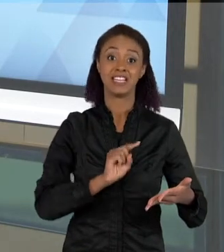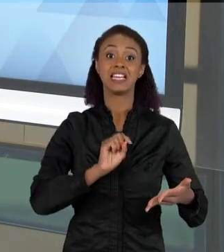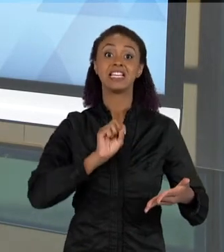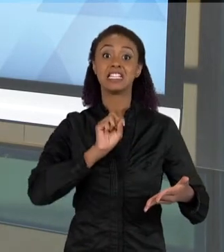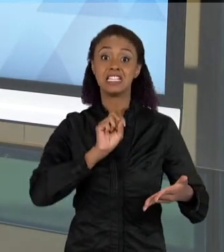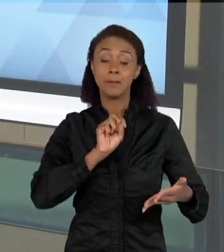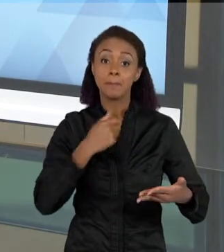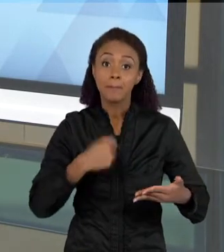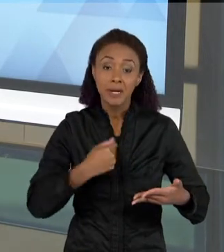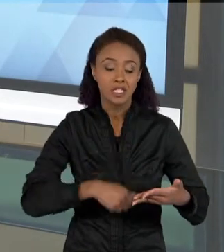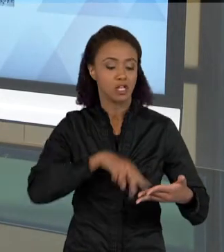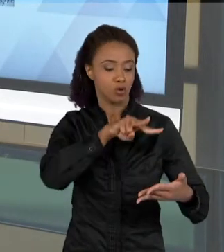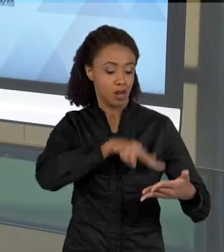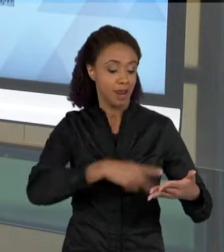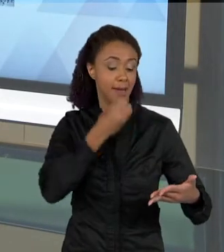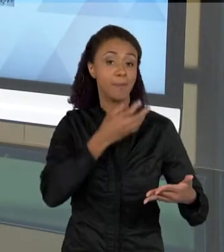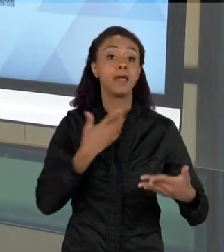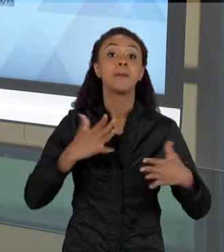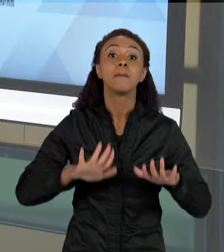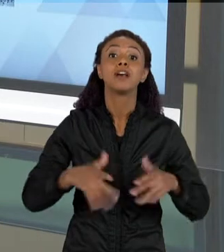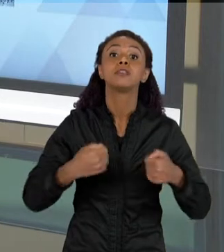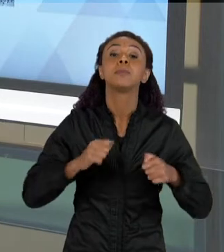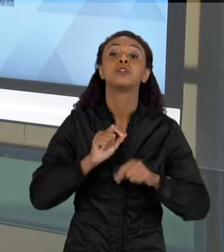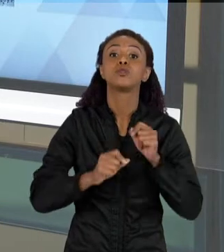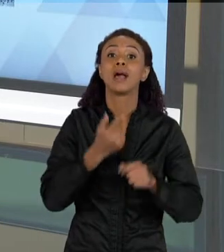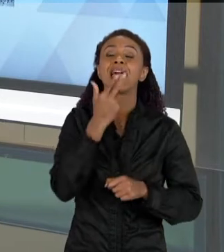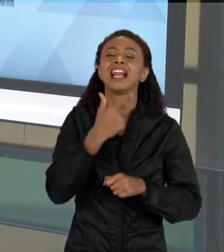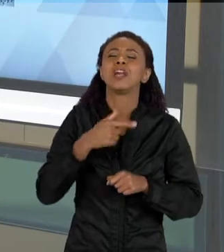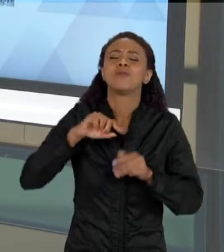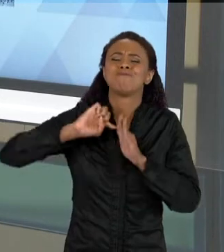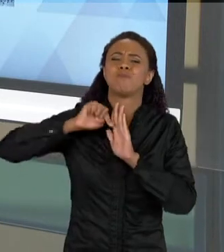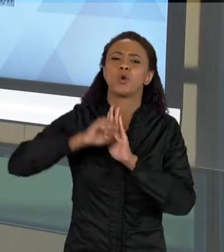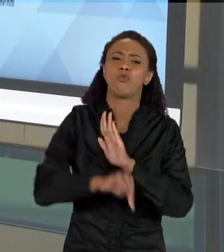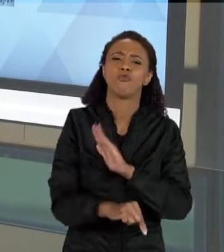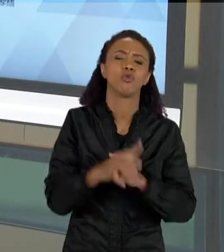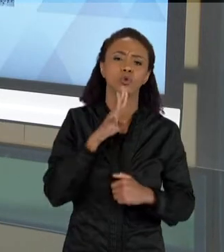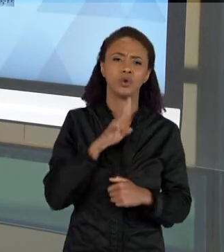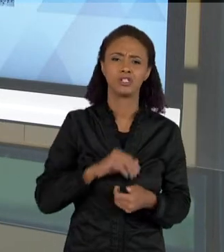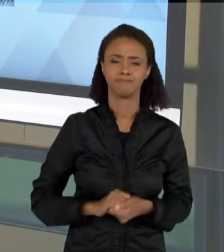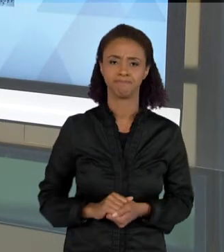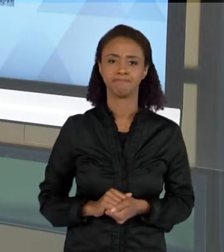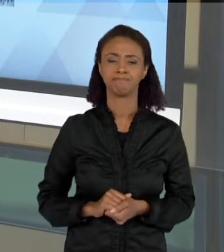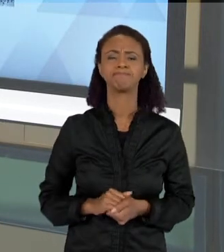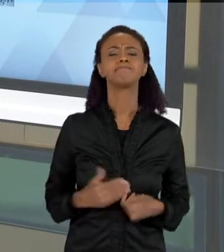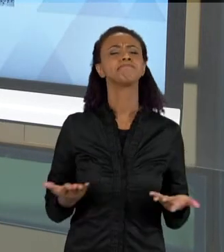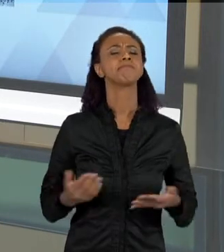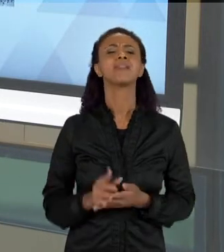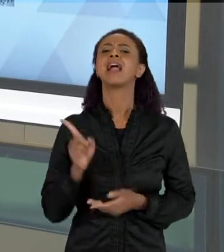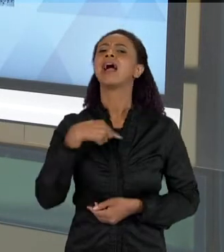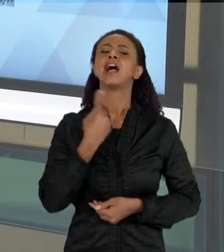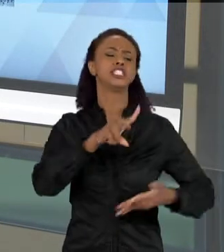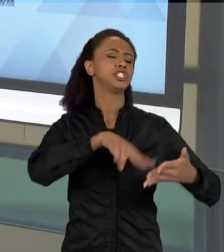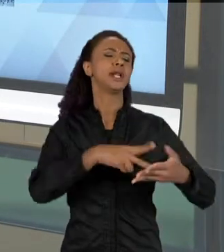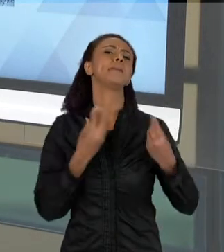QUE A GENTE LÊ? AS VEZES AS PESSOAS QUANDO PENSAM EM LEITURA, ELAS PENSAM